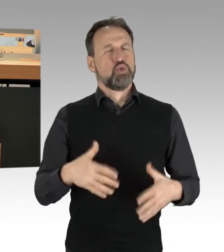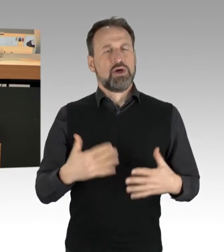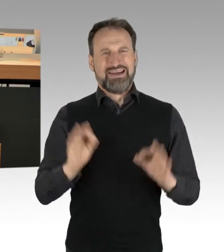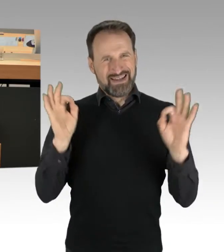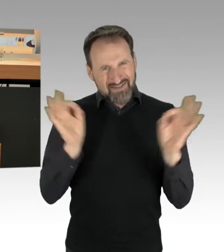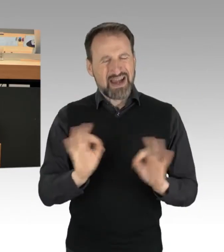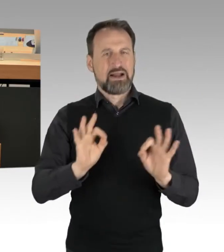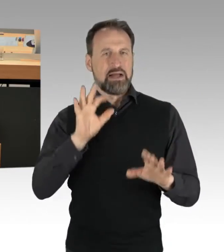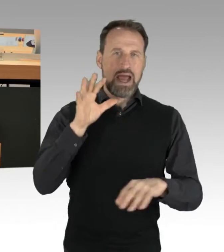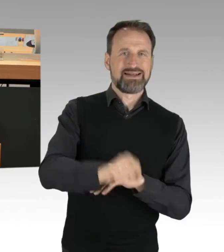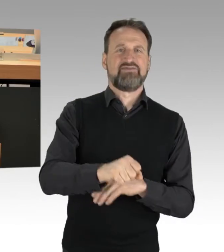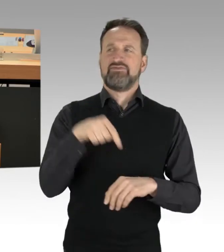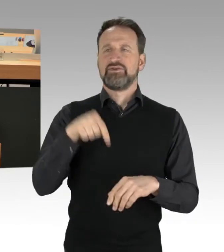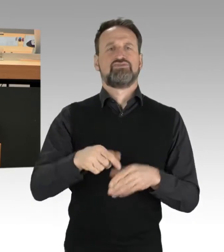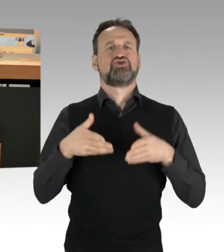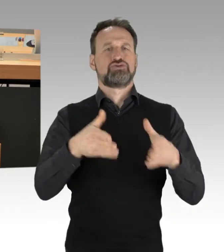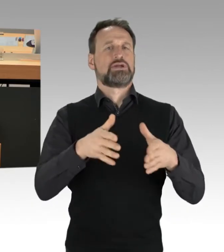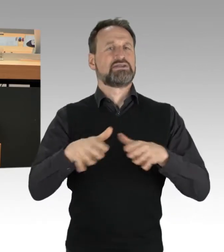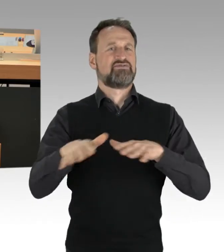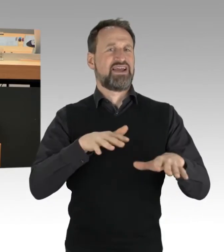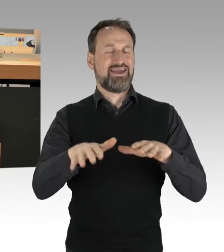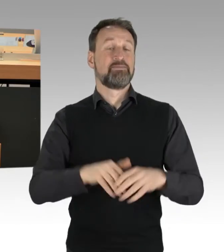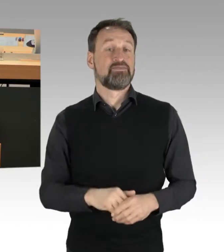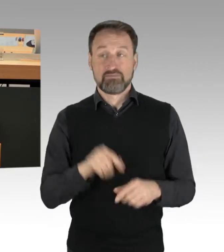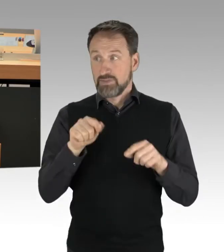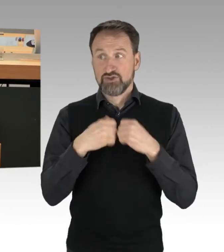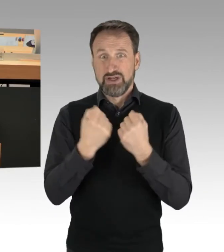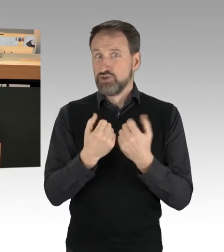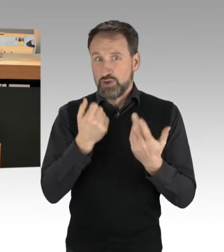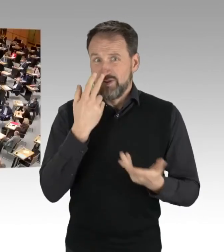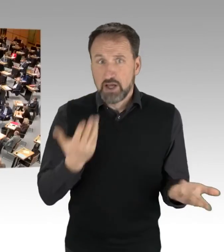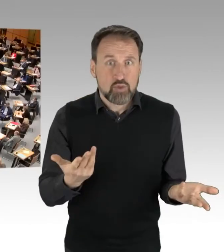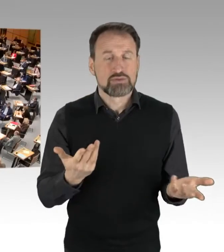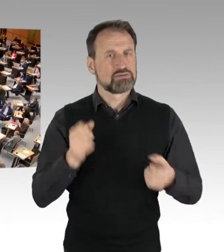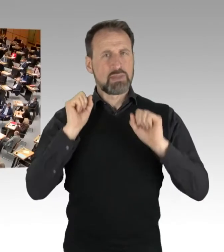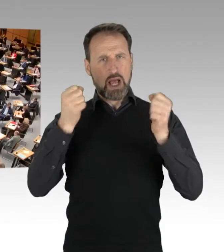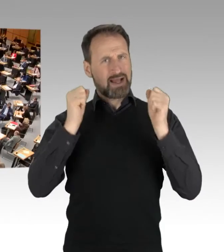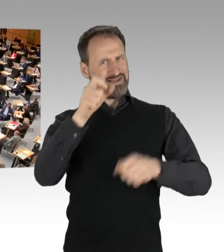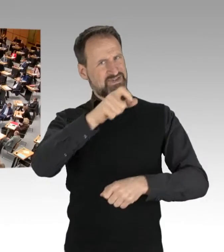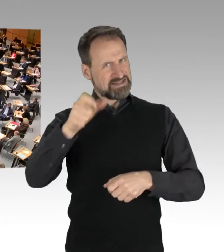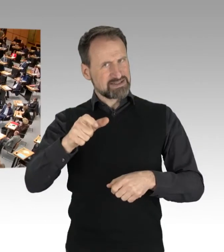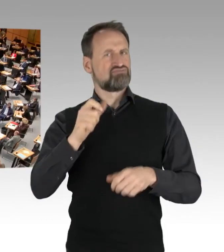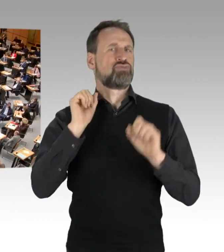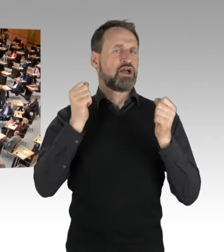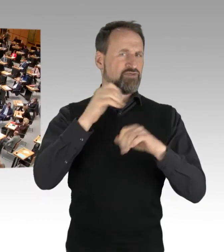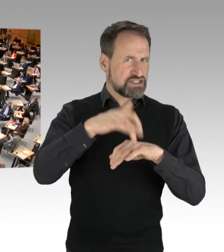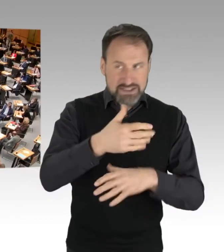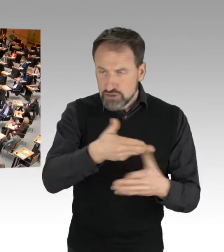Hier ist die Situation die, dass wir Aktivistinnen und Aktivisten haben, die für ein Thema stehen, kämpfen. Dann komme ich auch gleich noch.